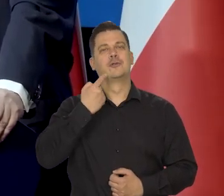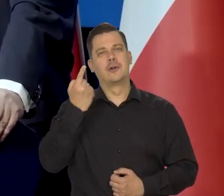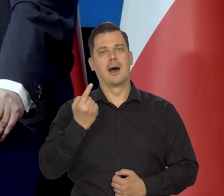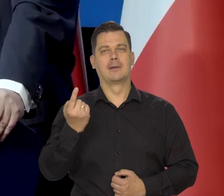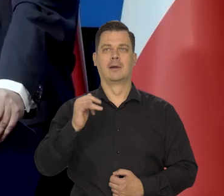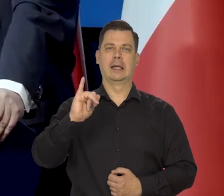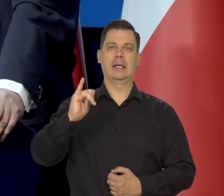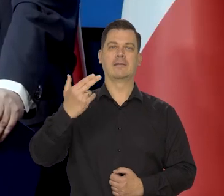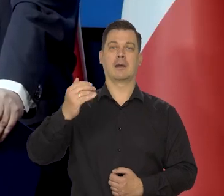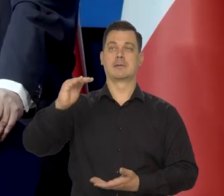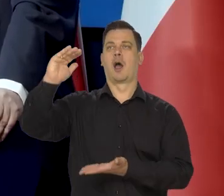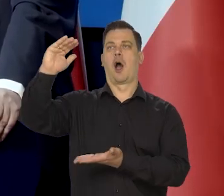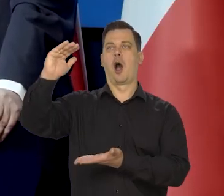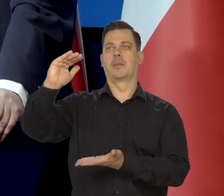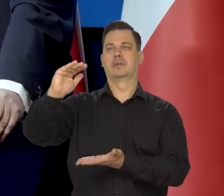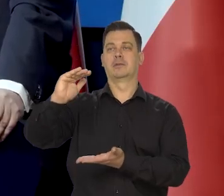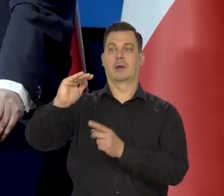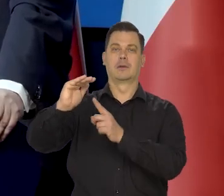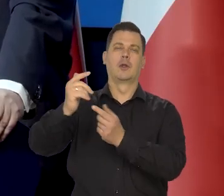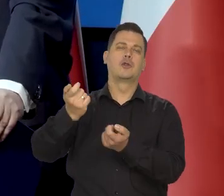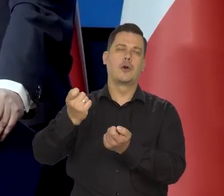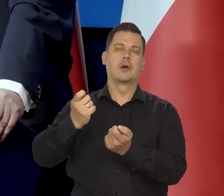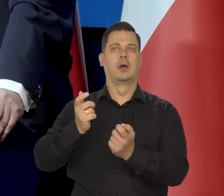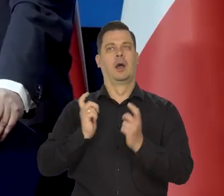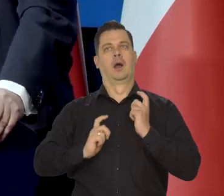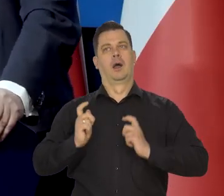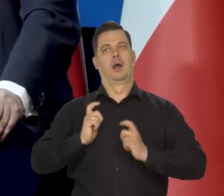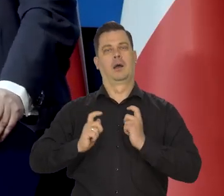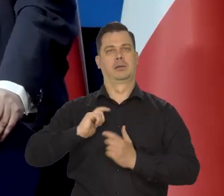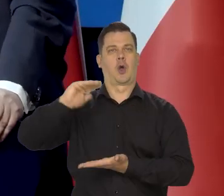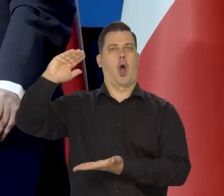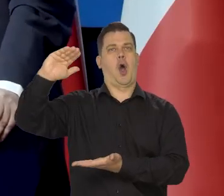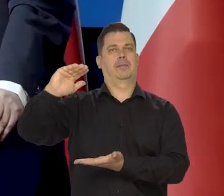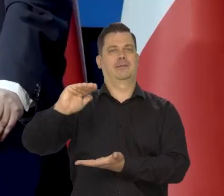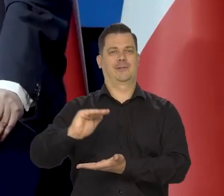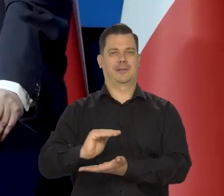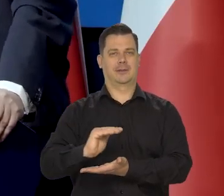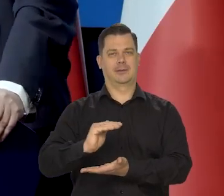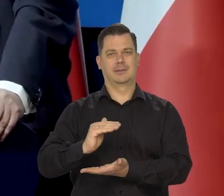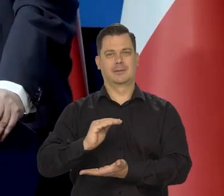że się będziemy cieszyć, że inflacja, nadal jest taka wysoka, ale jednak szybko maleje. No tak, to jest,